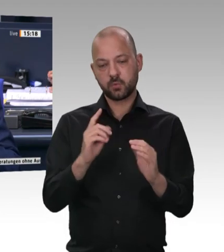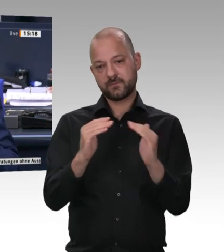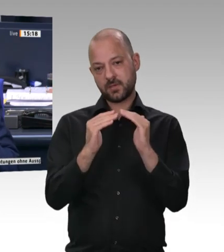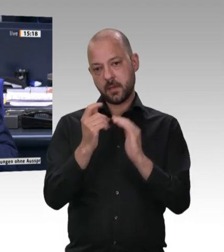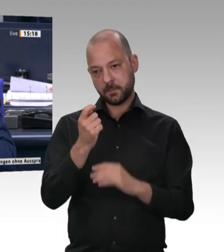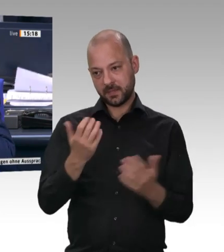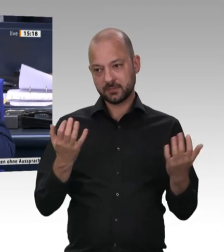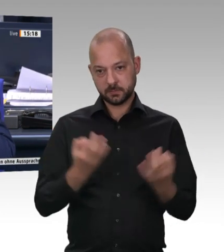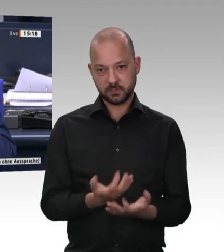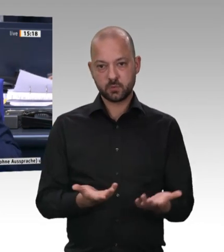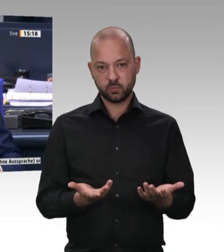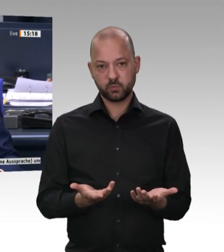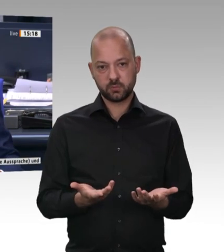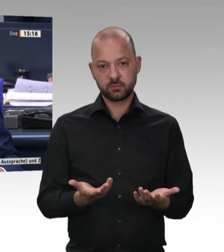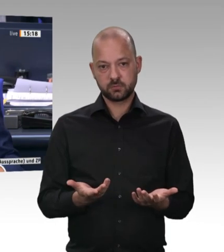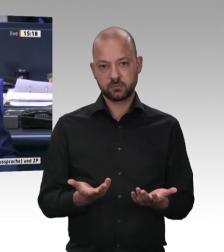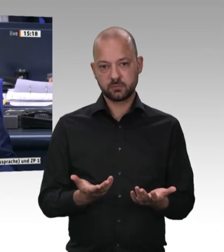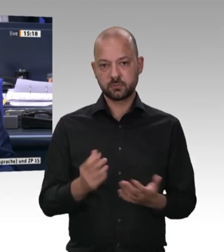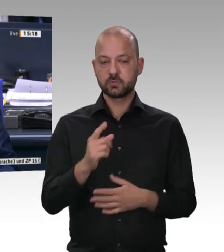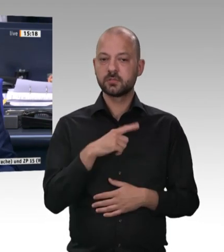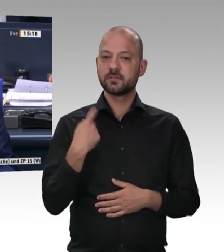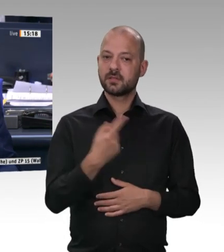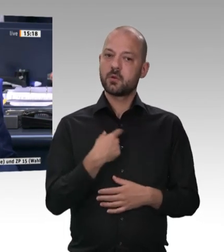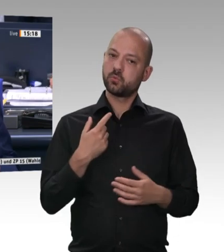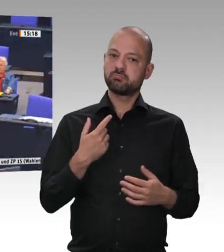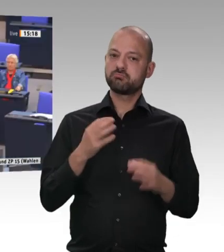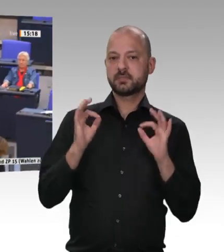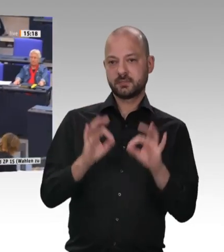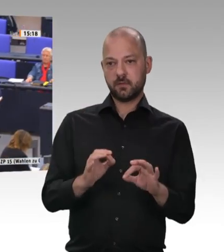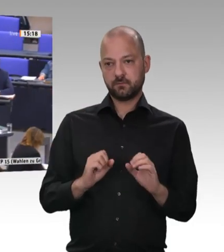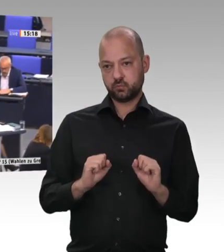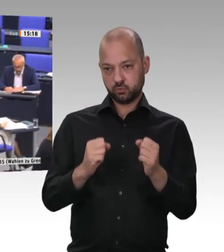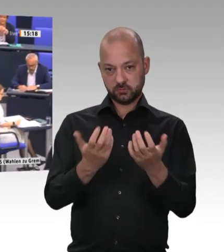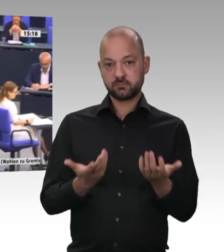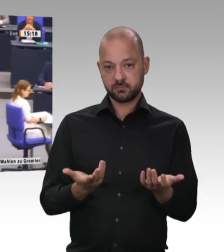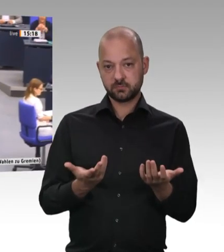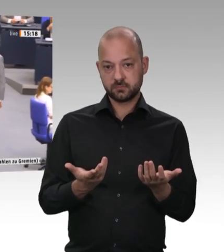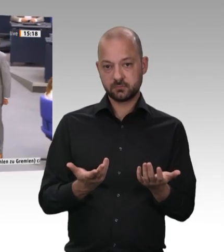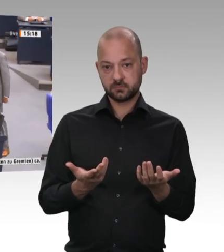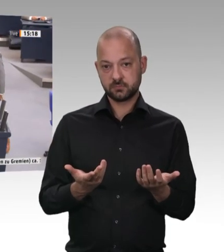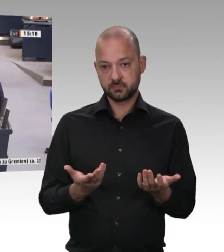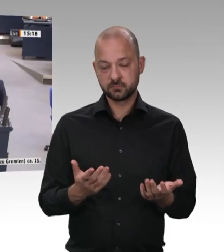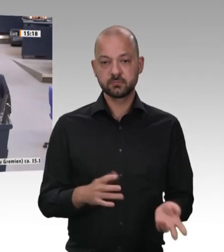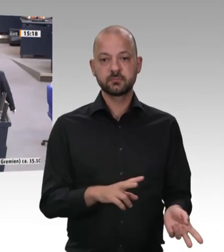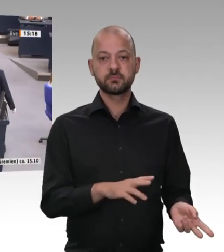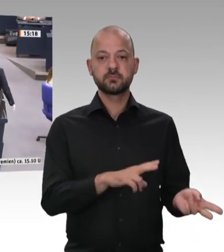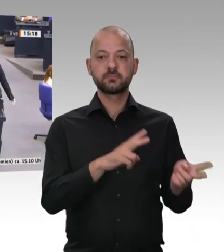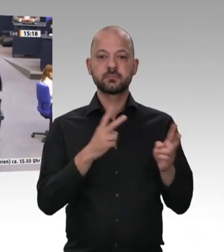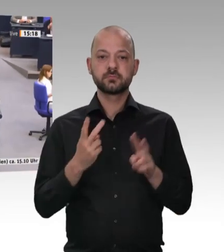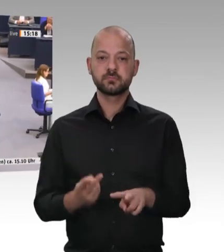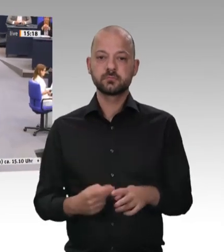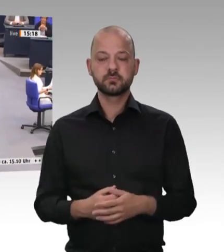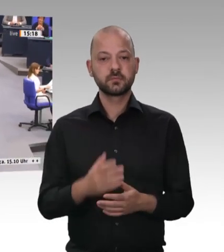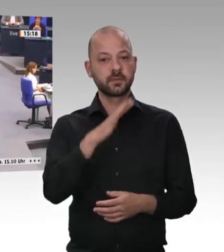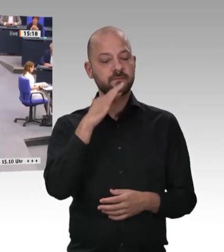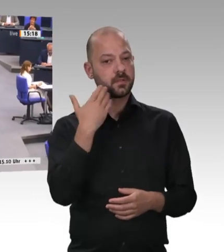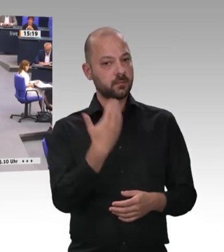dieser Debatte ist der Kollege Bernd Rützel, SPD-Fraktion.